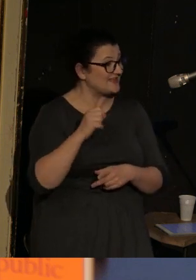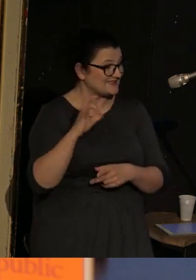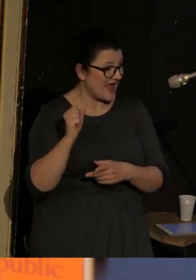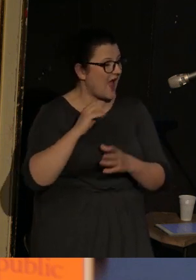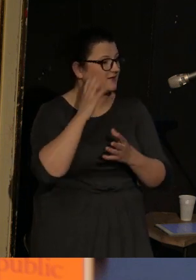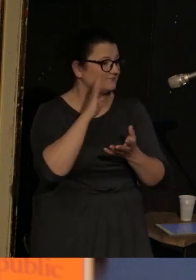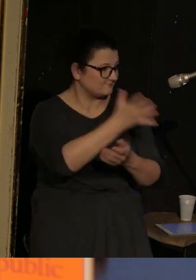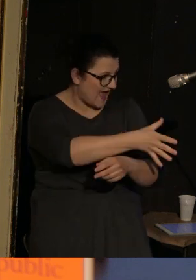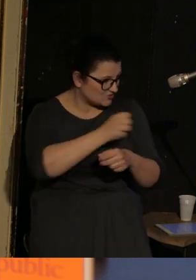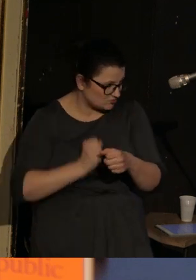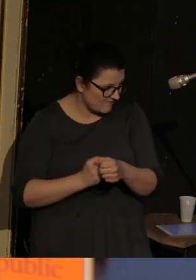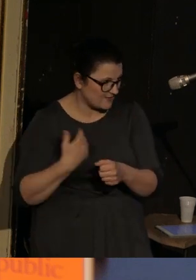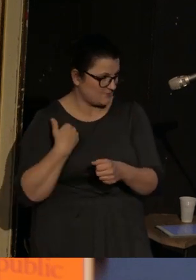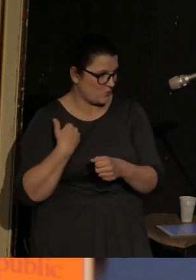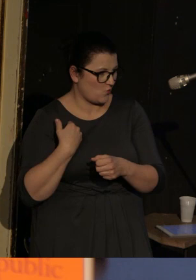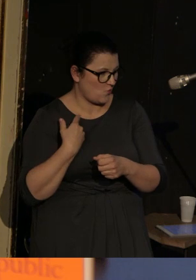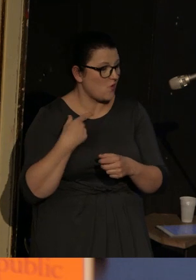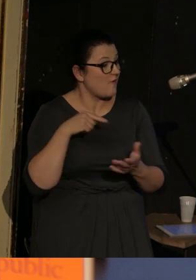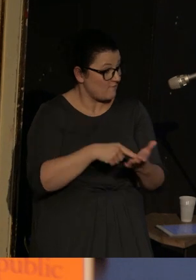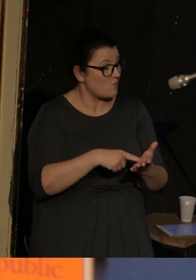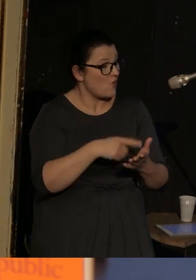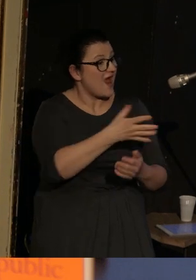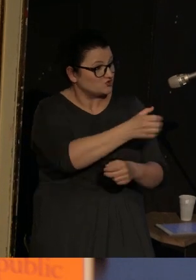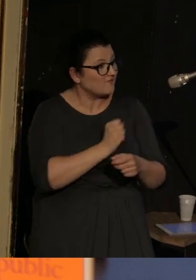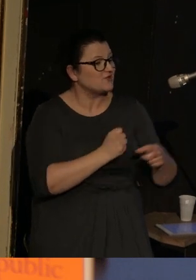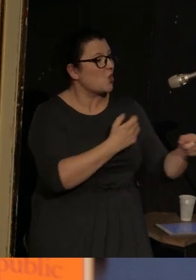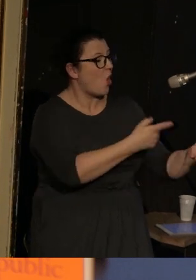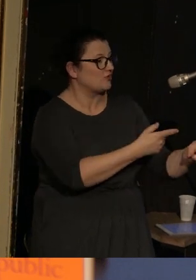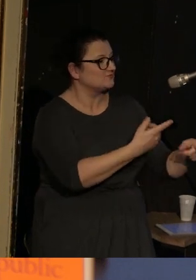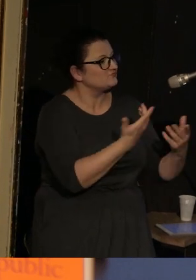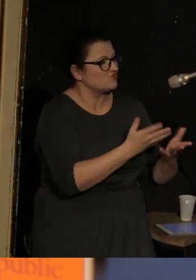I kiedy rodzice są aresztowani, to dziecko trafia do sierocińca.